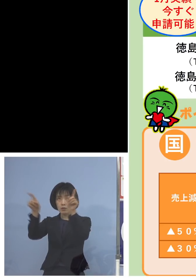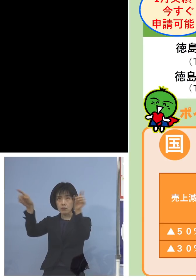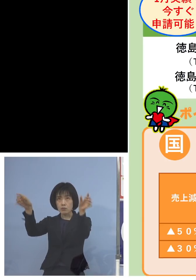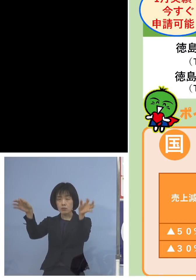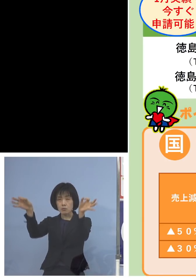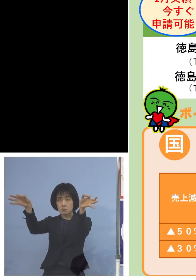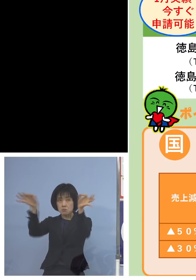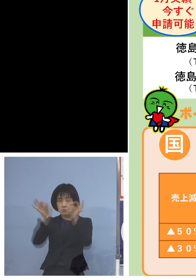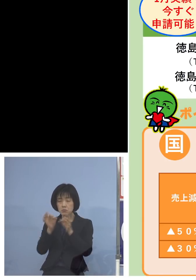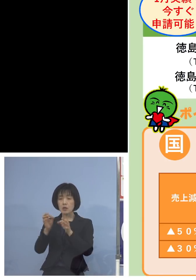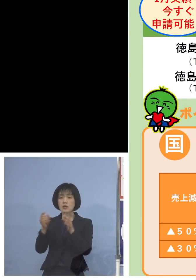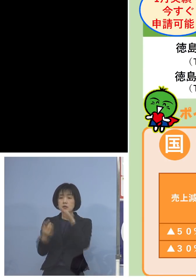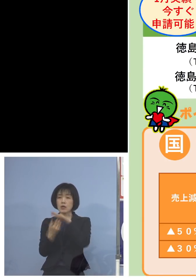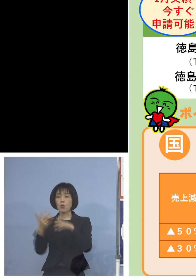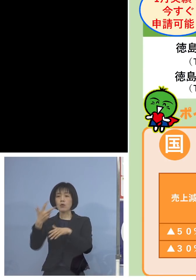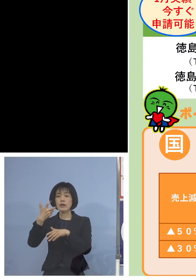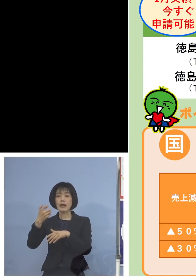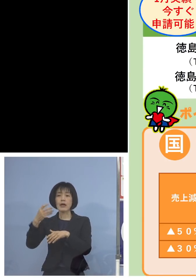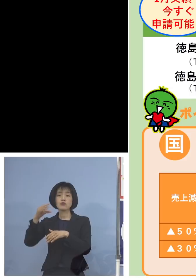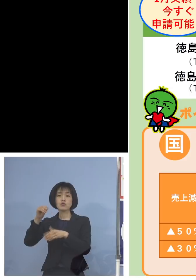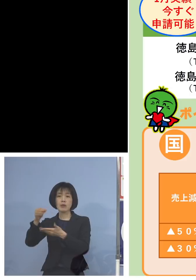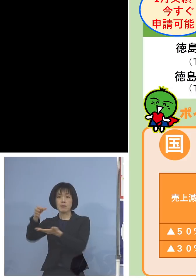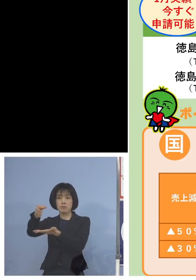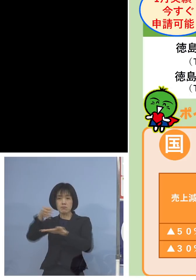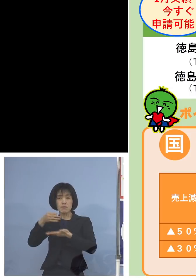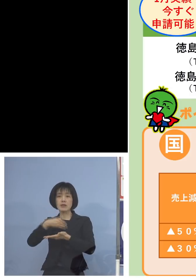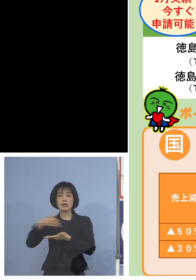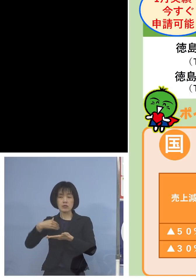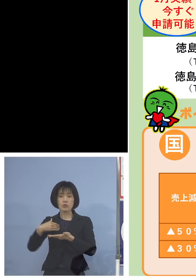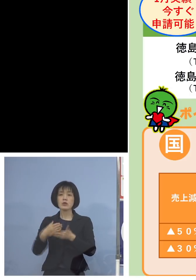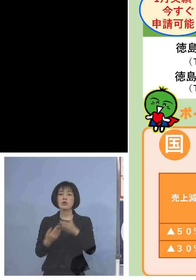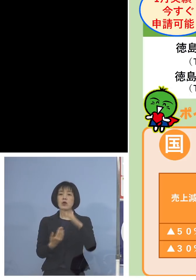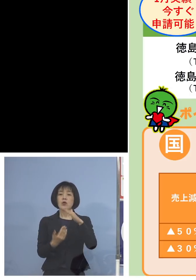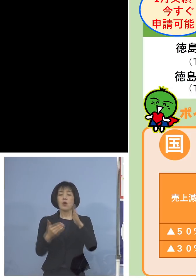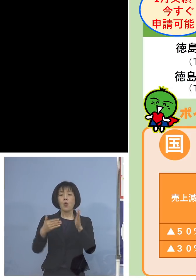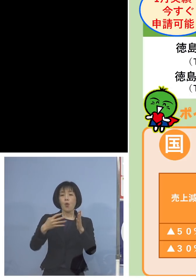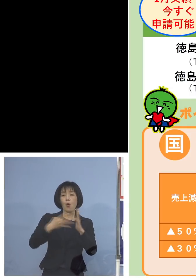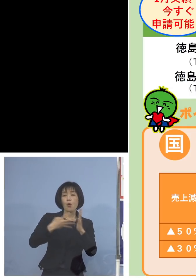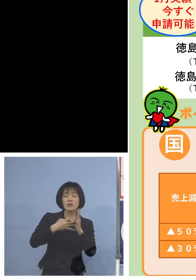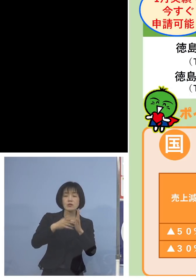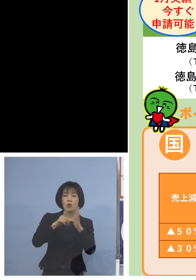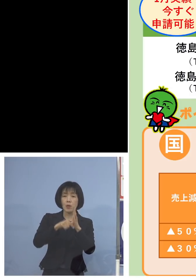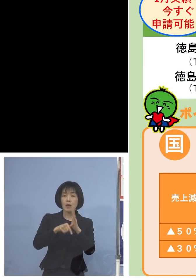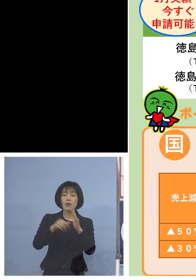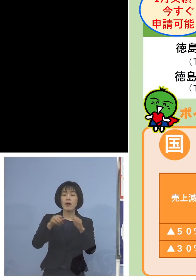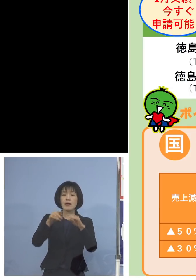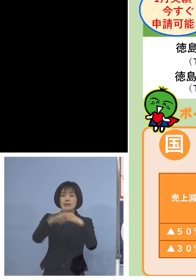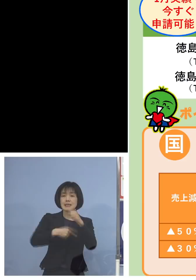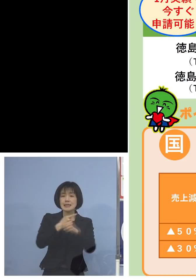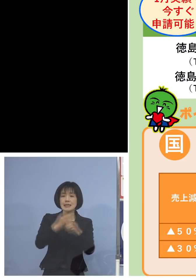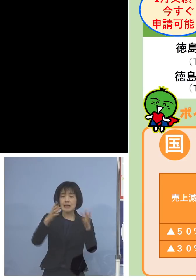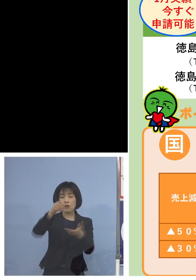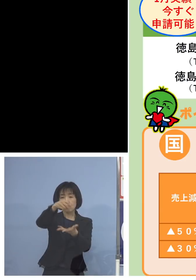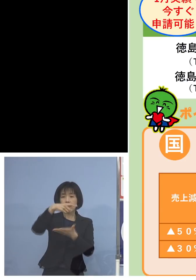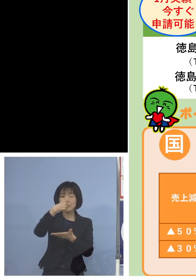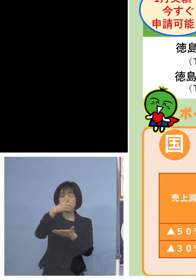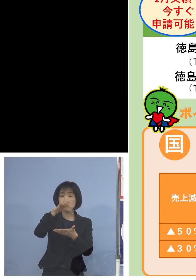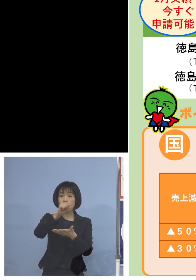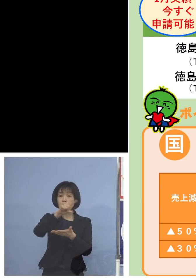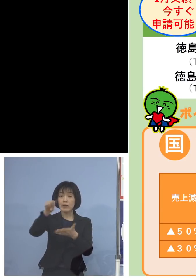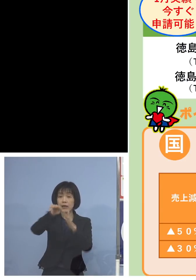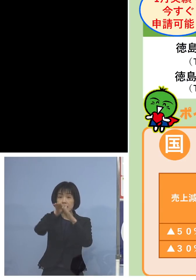また法人、年間売上高1億円以下の 皆さん方が多いかと思いますので